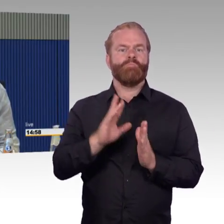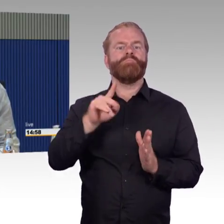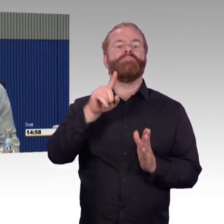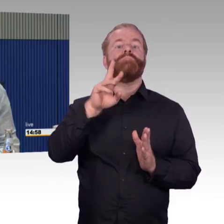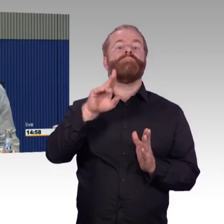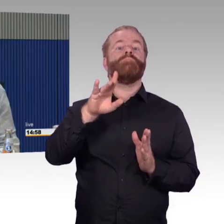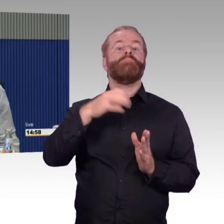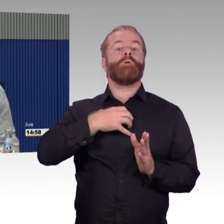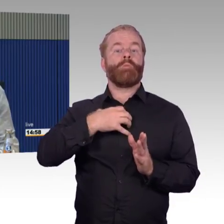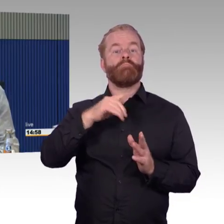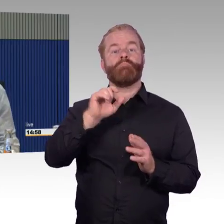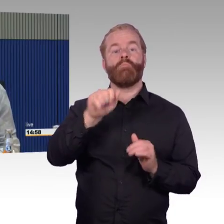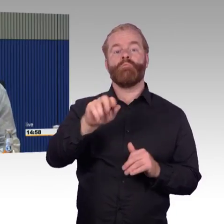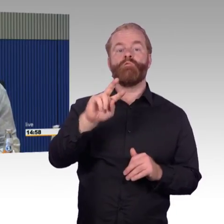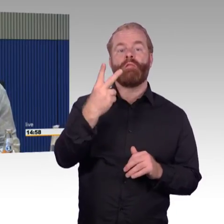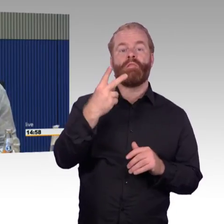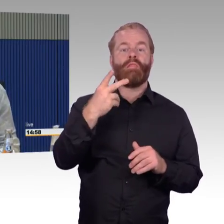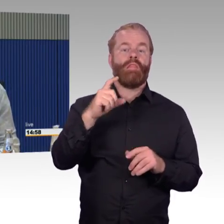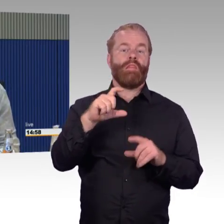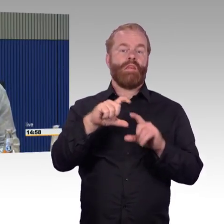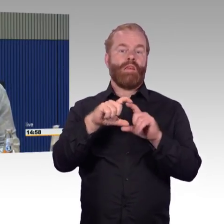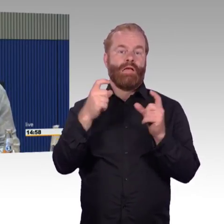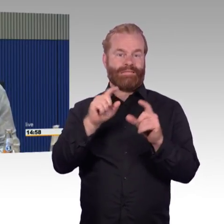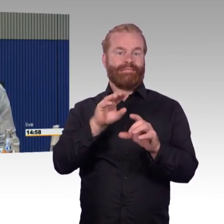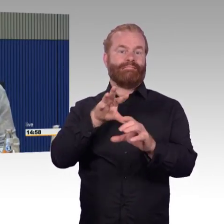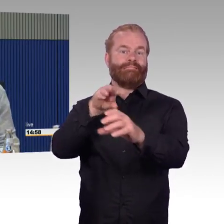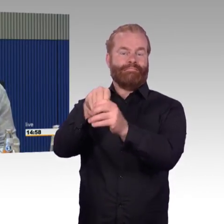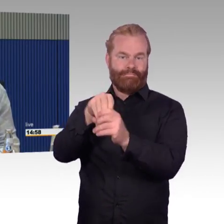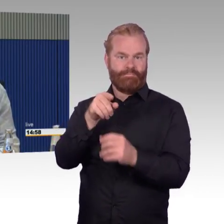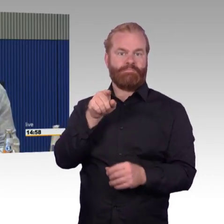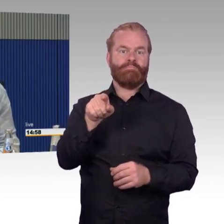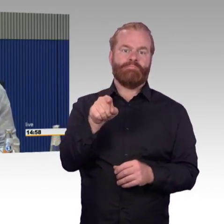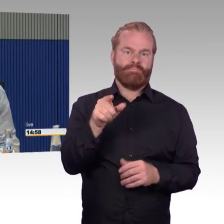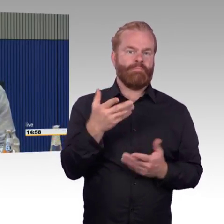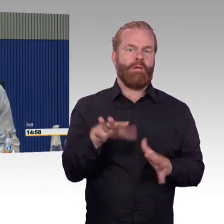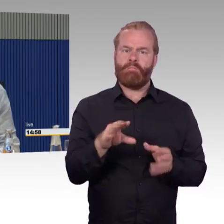sondern, dass ich gewisse Annehmlichkeiten haben wollte und warum soll ein Behinderter oder Rollstuhlfahrer